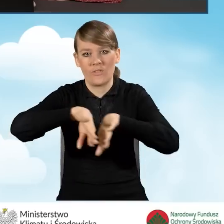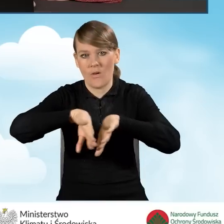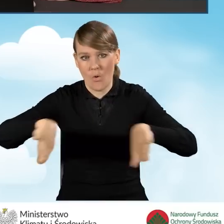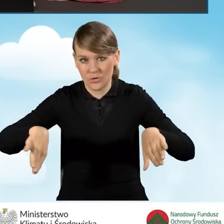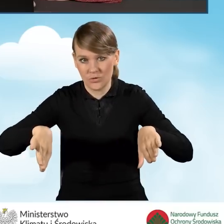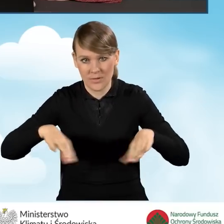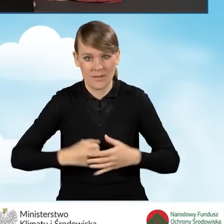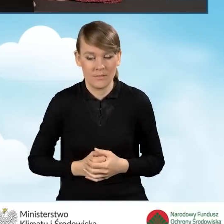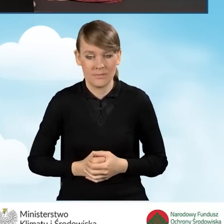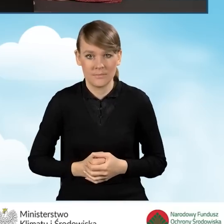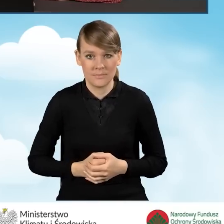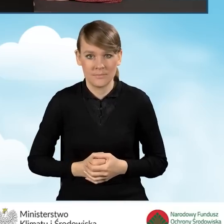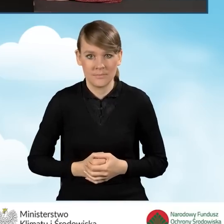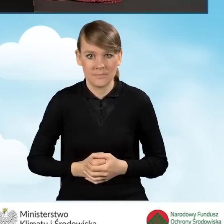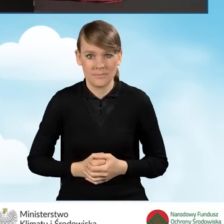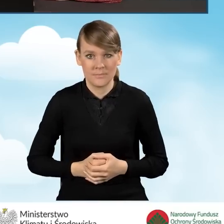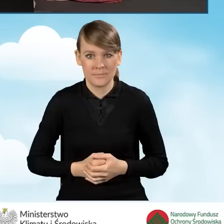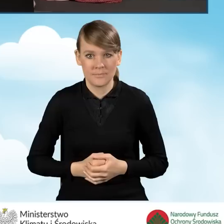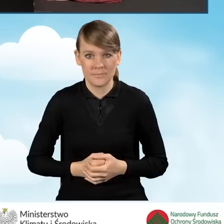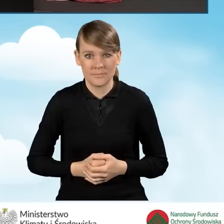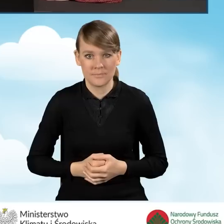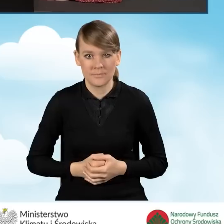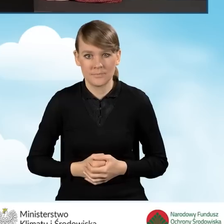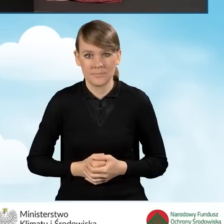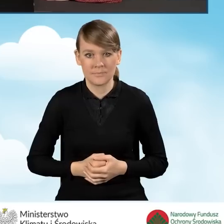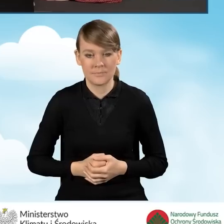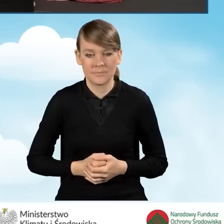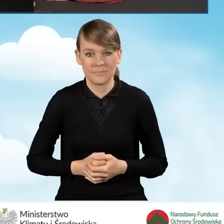Zgodnie z naszą wyimaginowaną sytuacją,